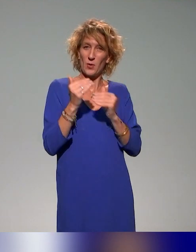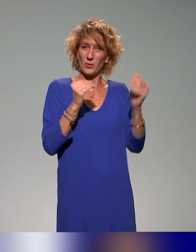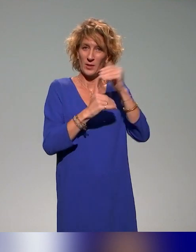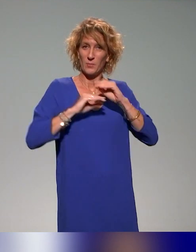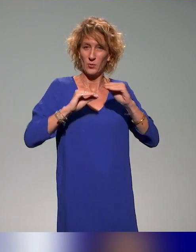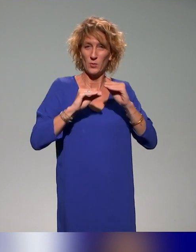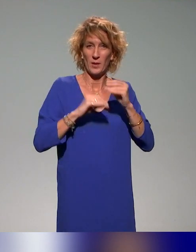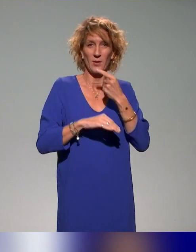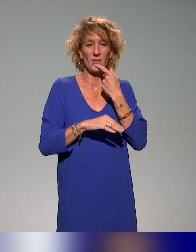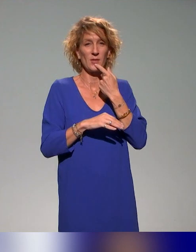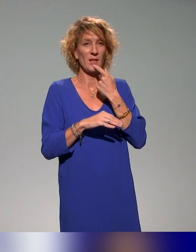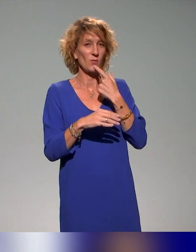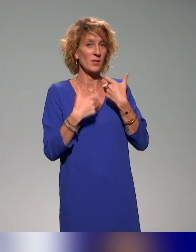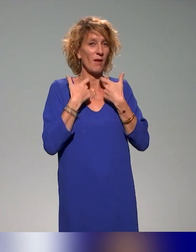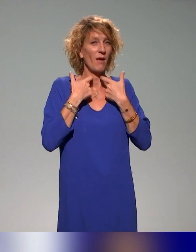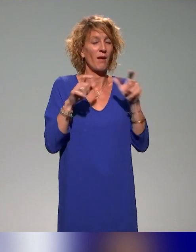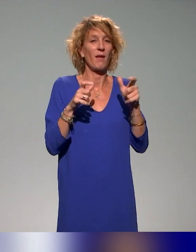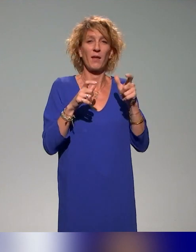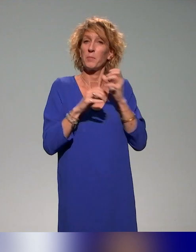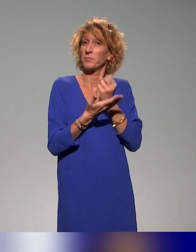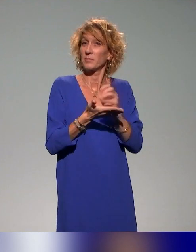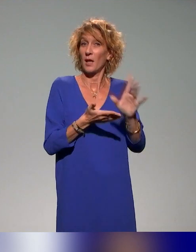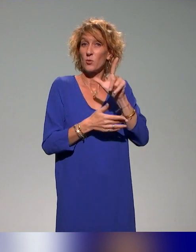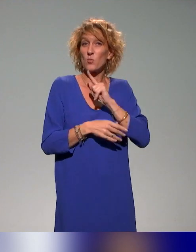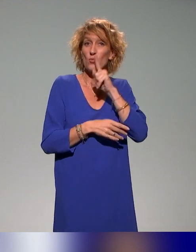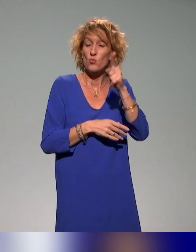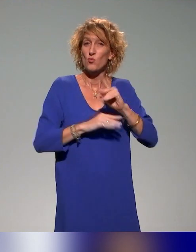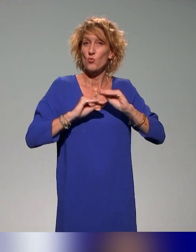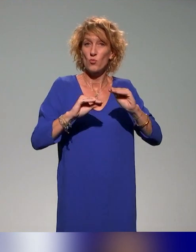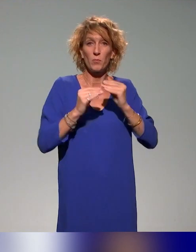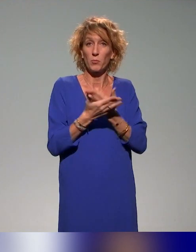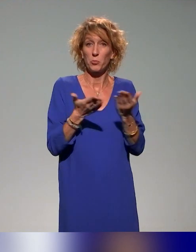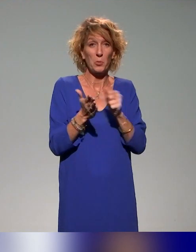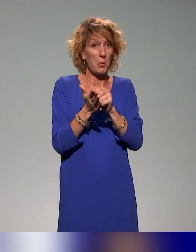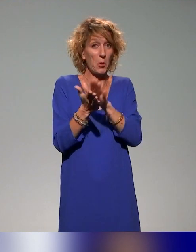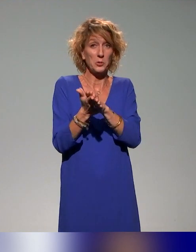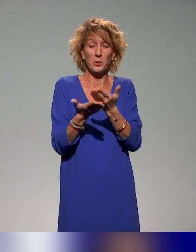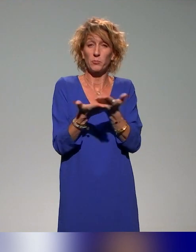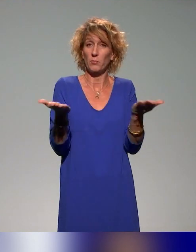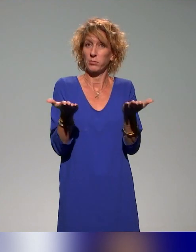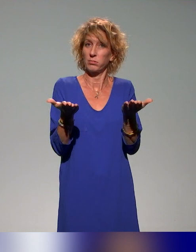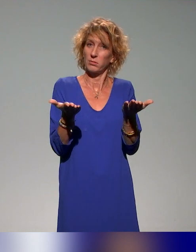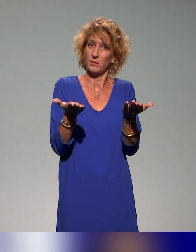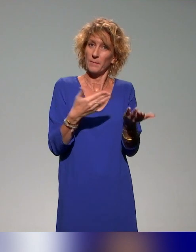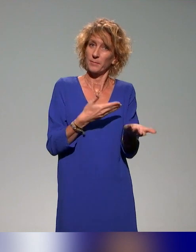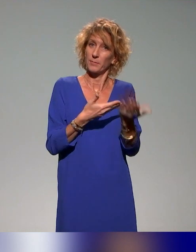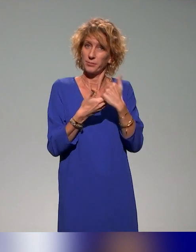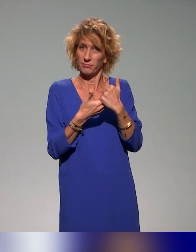C'est-à-dire que c'est deux journées de formation, il suffit de vous inscrire sur le lien de l'institut. N'hésitez pas à nous contacter si jamais.